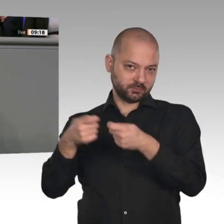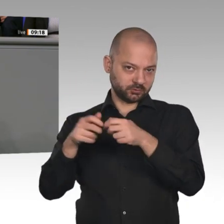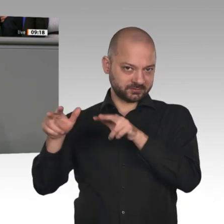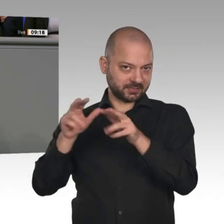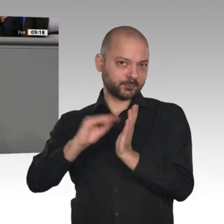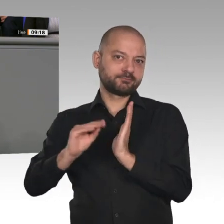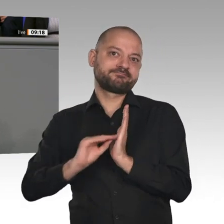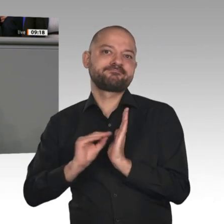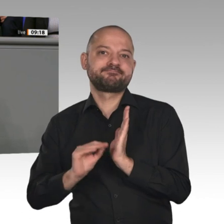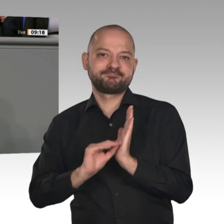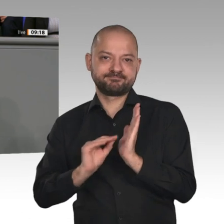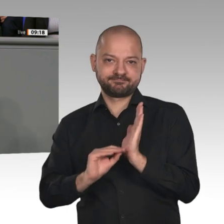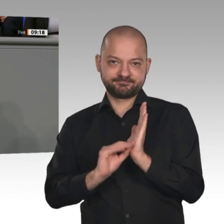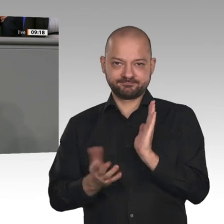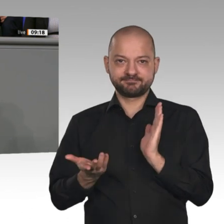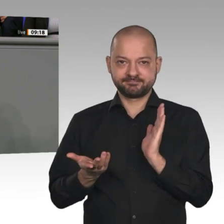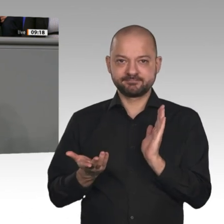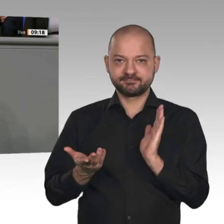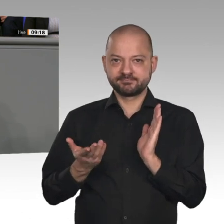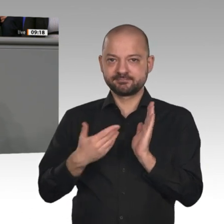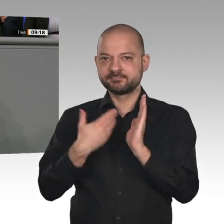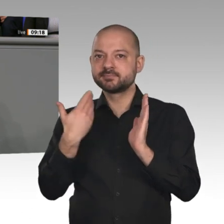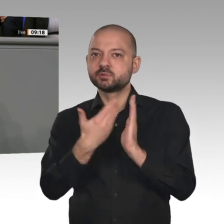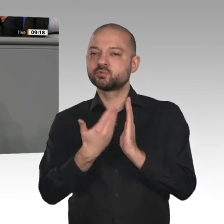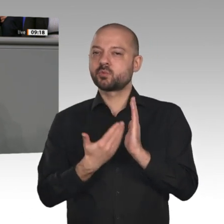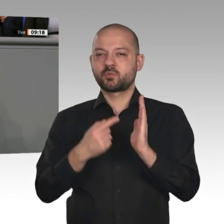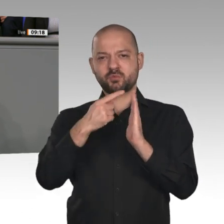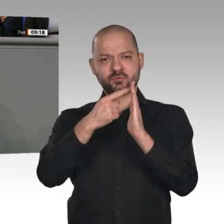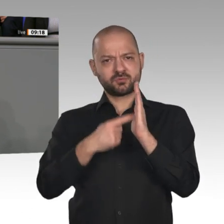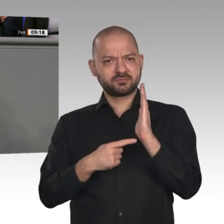Alles prima, nur hier und da ein paar Schräubchen nachziehen, zum Beispiel noch mehr Frauen